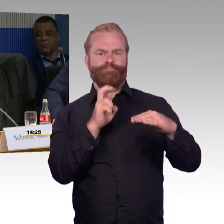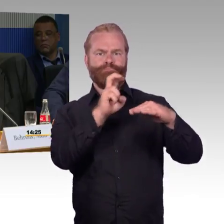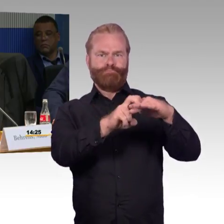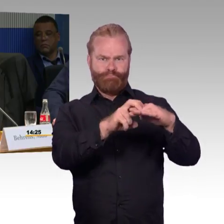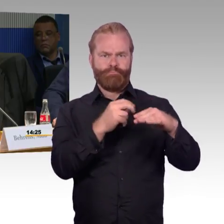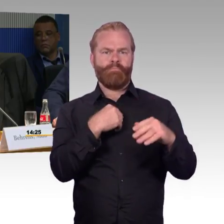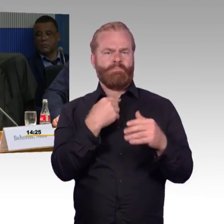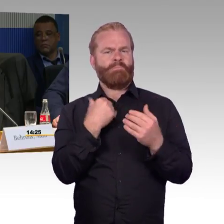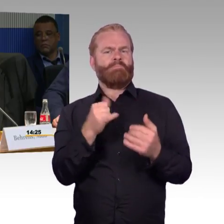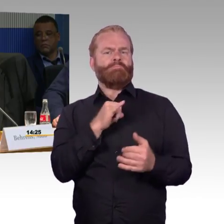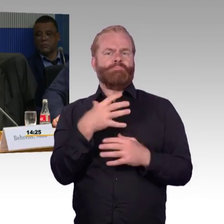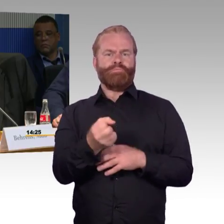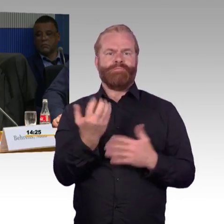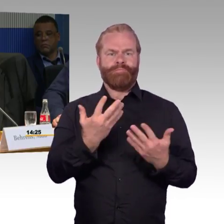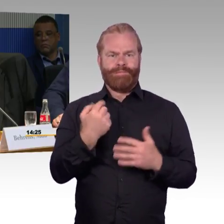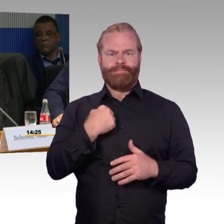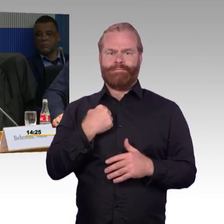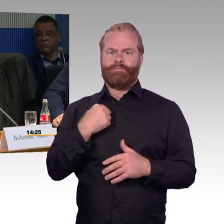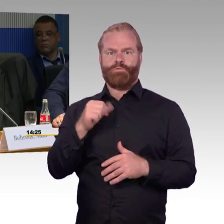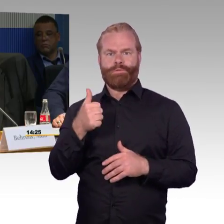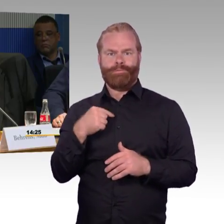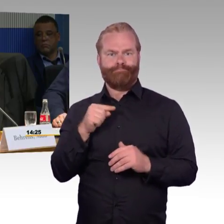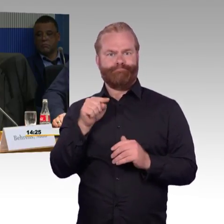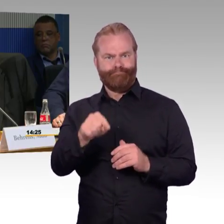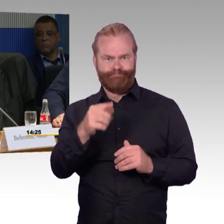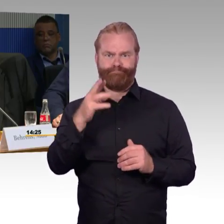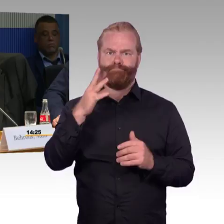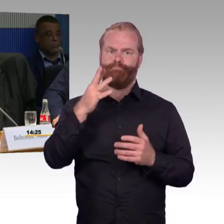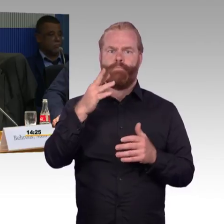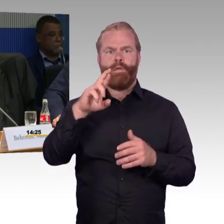Das heißt, Sie haben gesagt, Sie modernisieren.